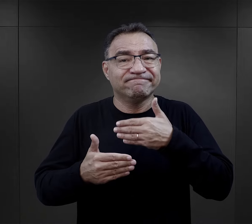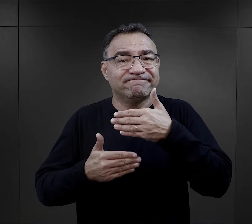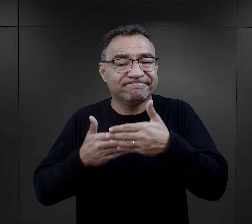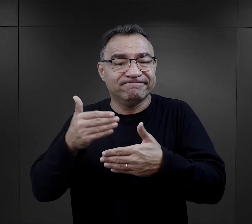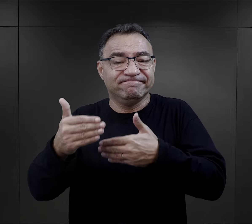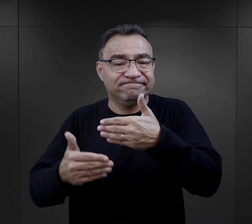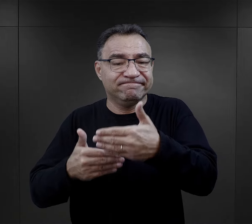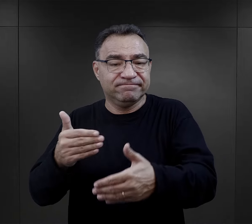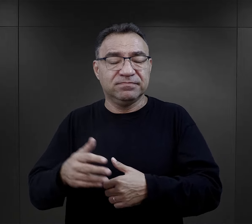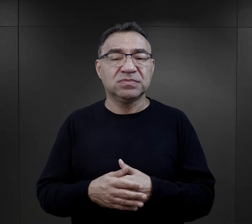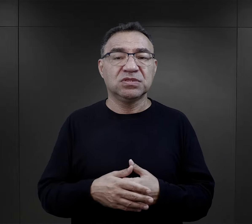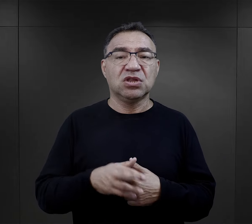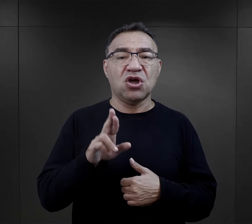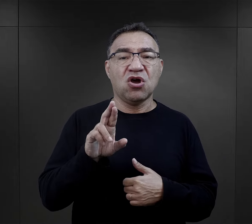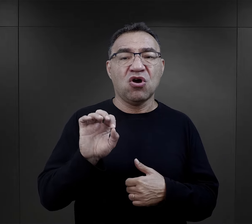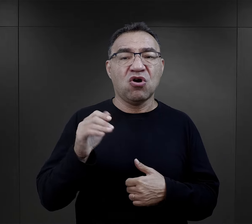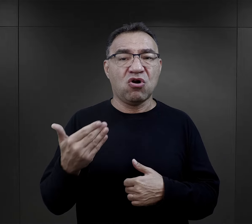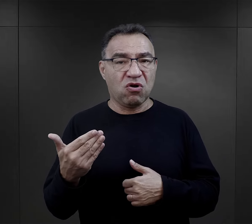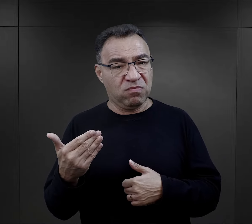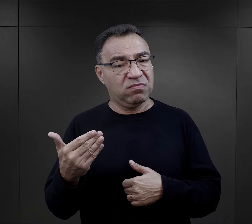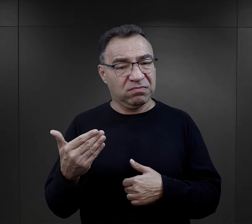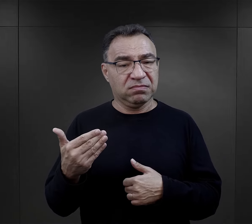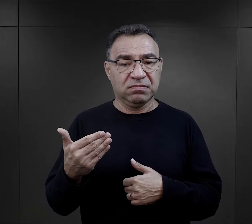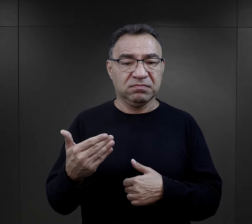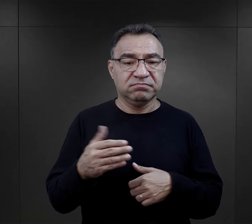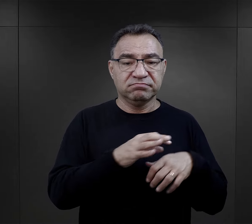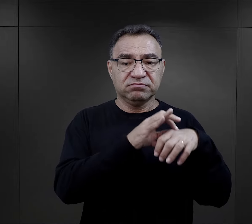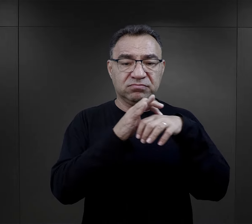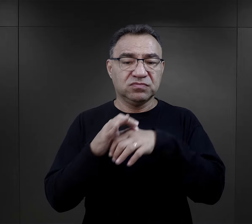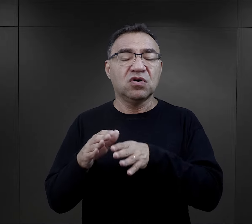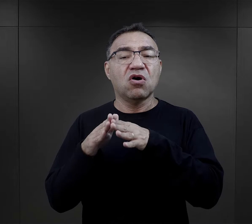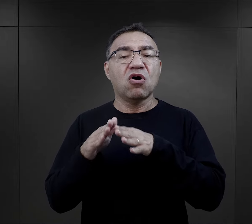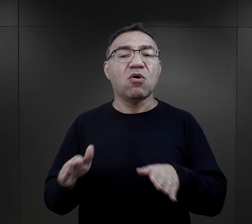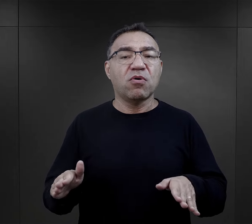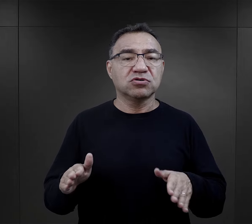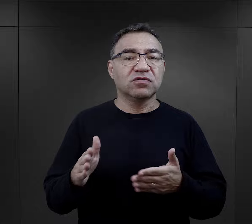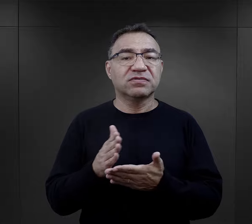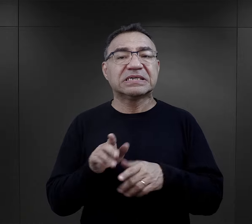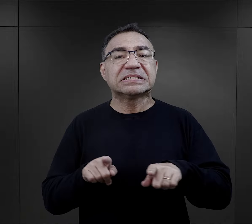Romowie deportowani najczęściej z obozów przejściowych